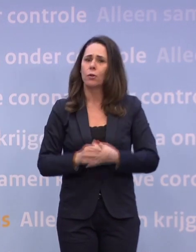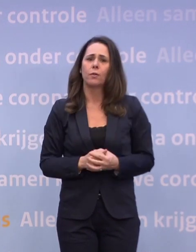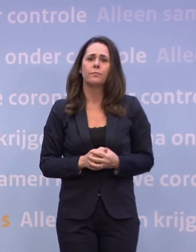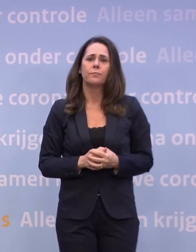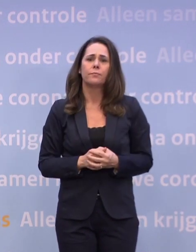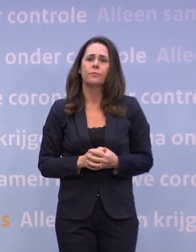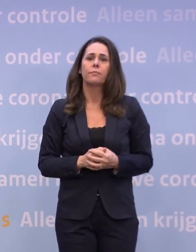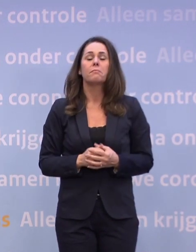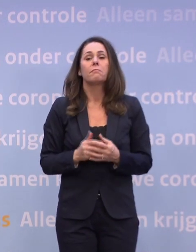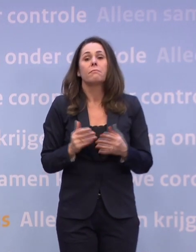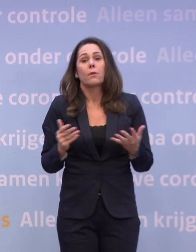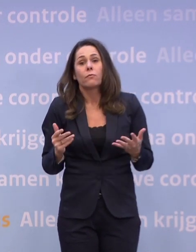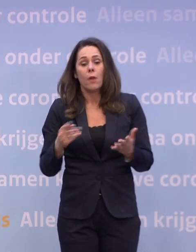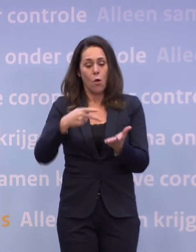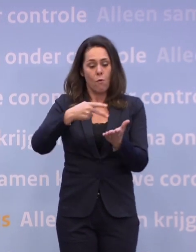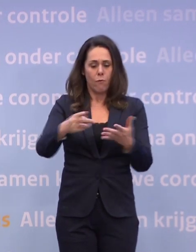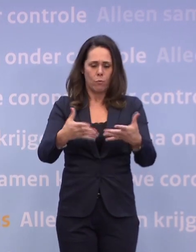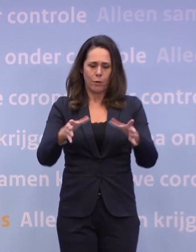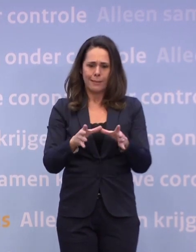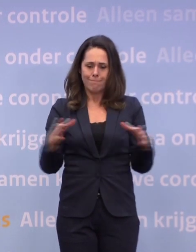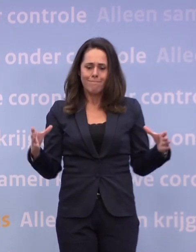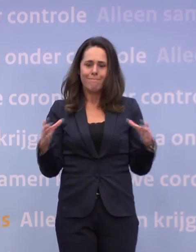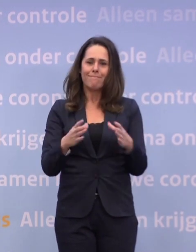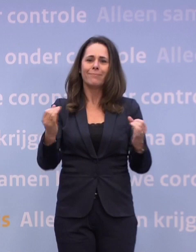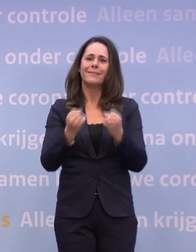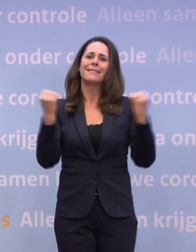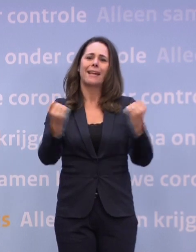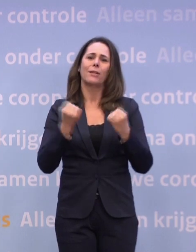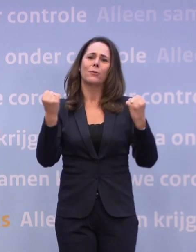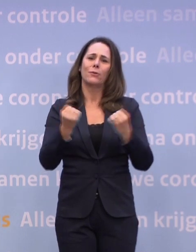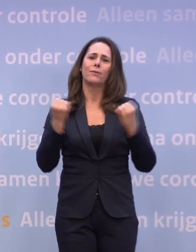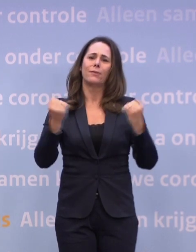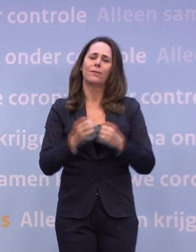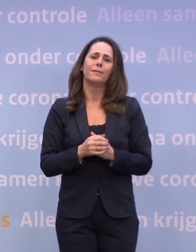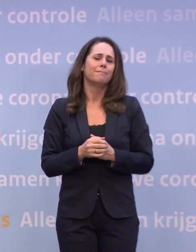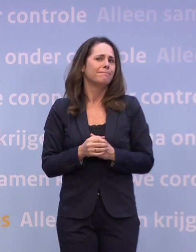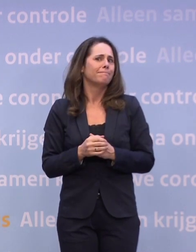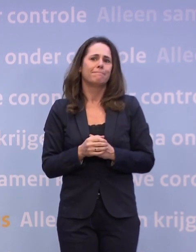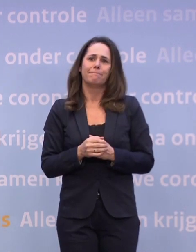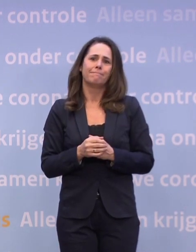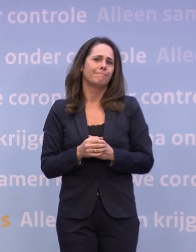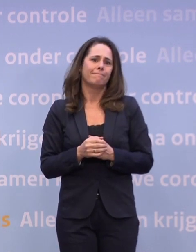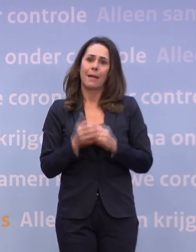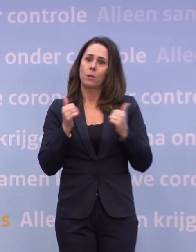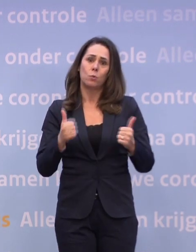...of dat we weer met het voetbalteam zouden kunnen trainen. Maar het gaat echt niet goed.